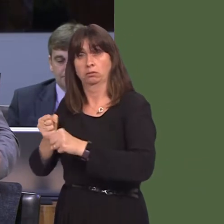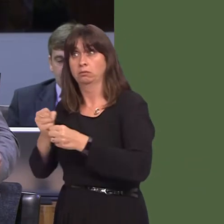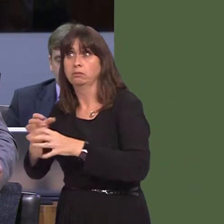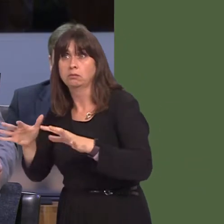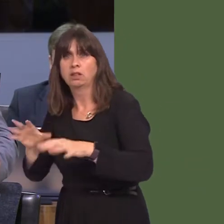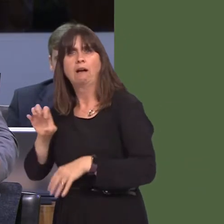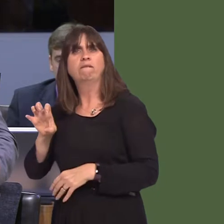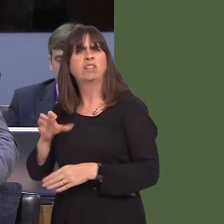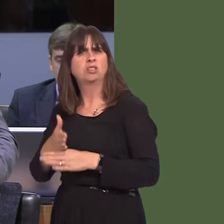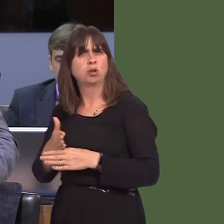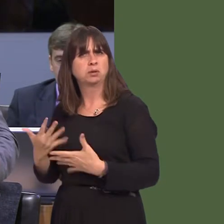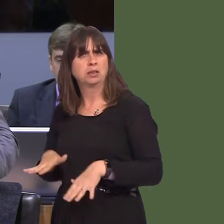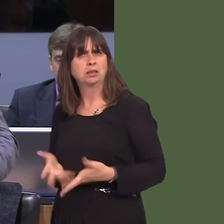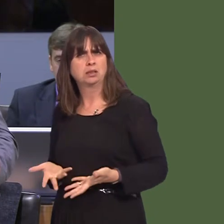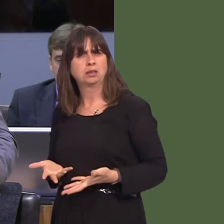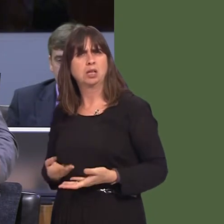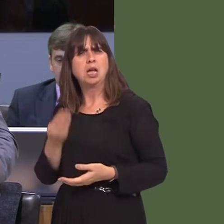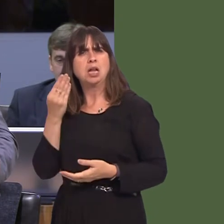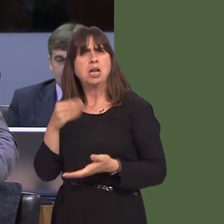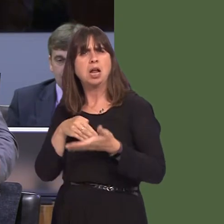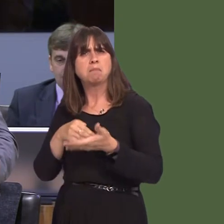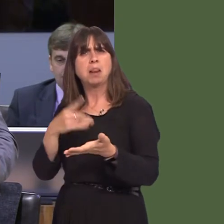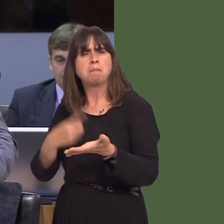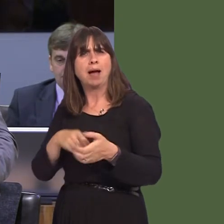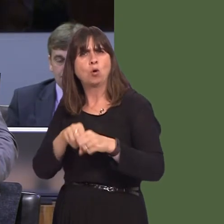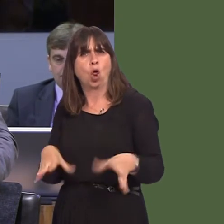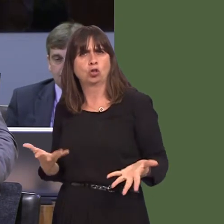at the moment, there's a paper loss of about £9 million, according to the auditor general's